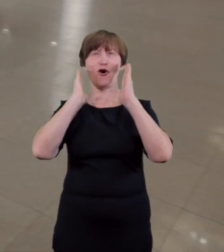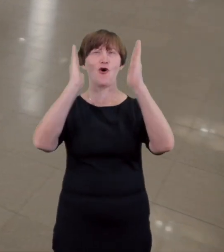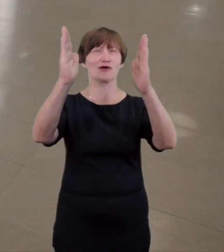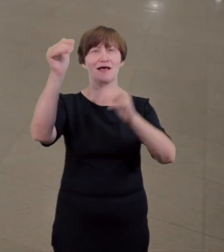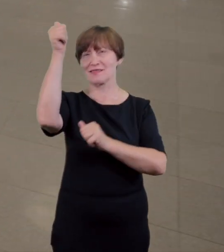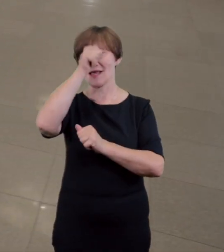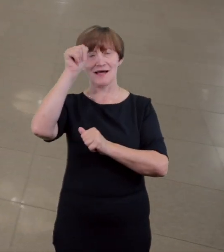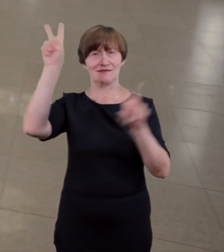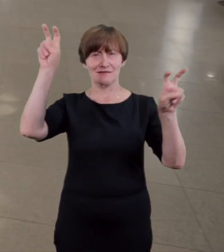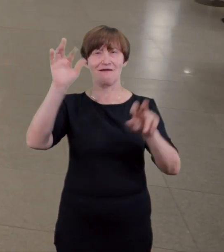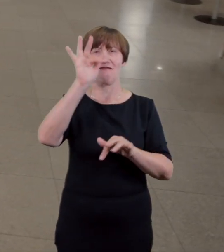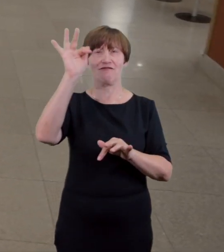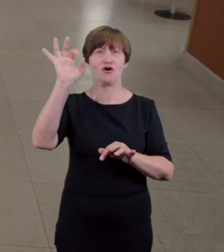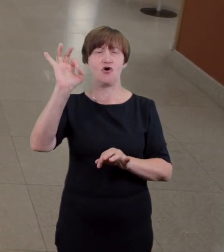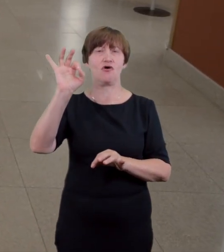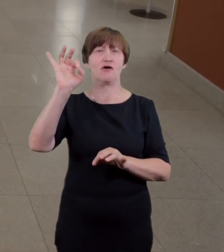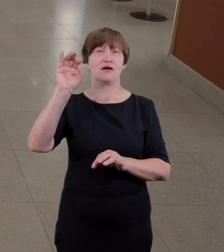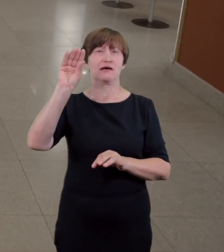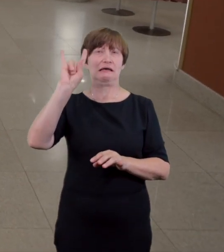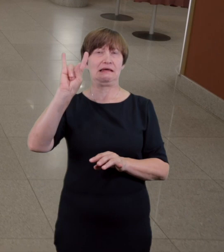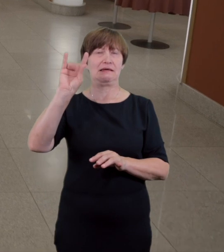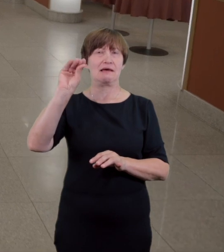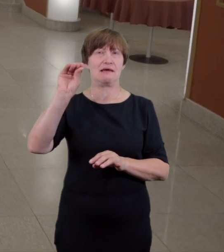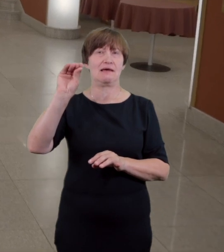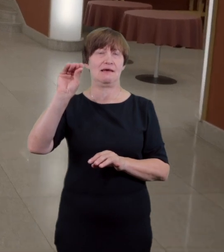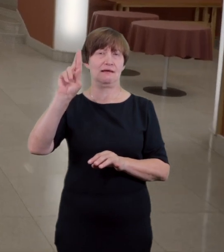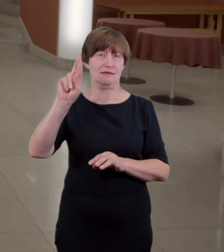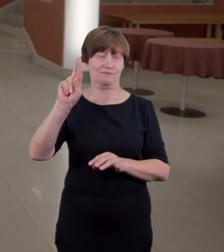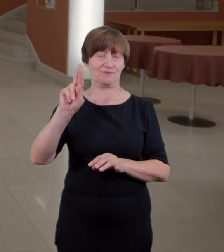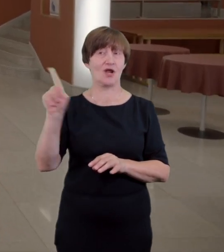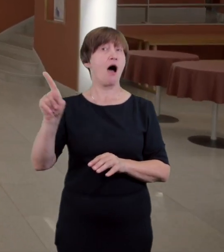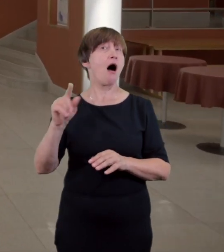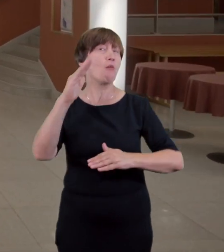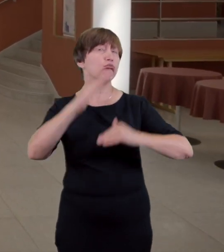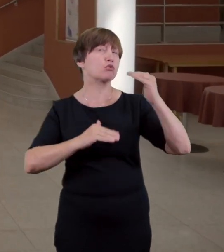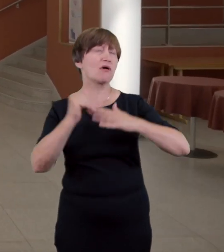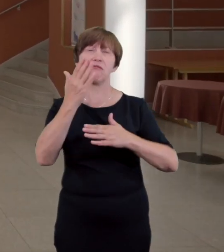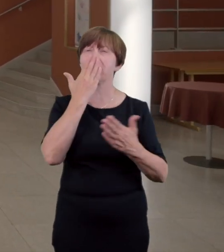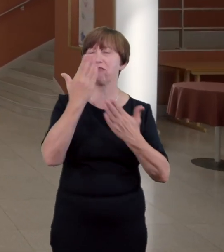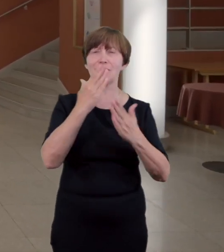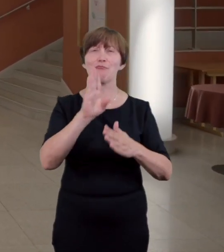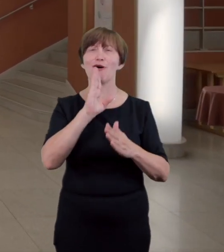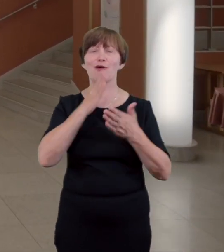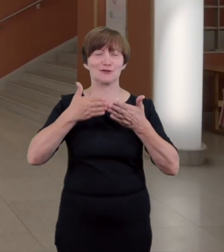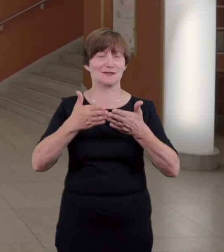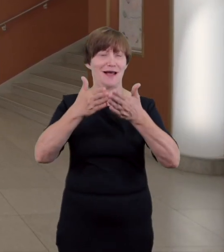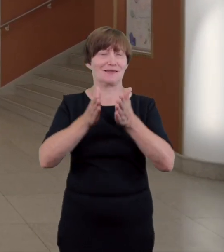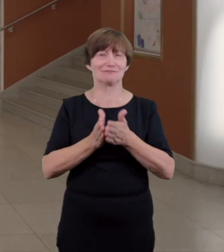kontrolowane są bilety przed spektaklem Niestety ze względu na historyczną zabudowę dostęp do sceny